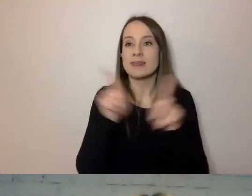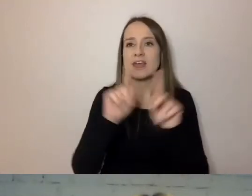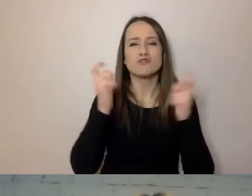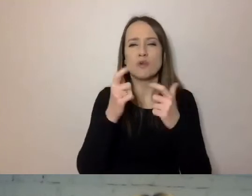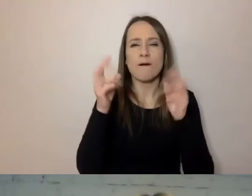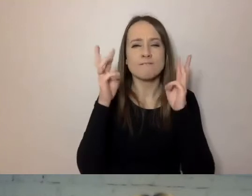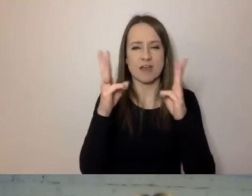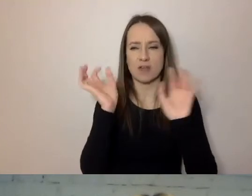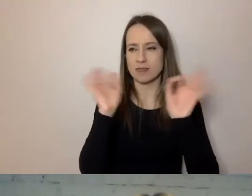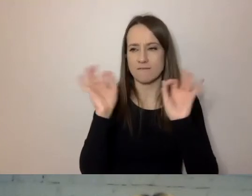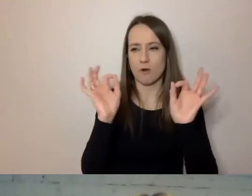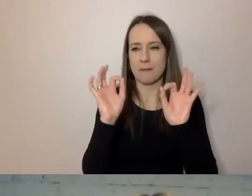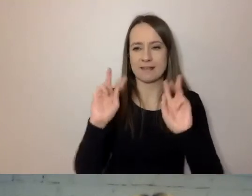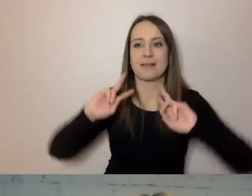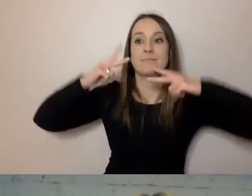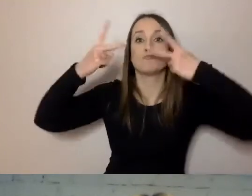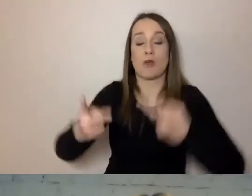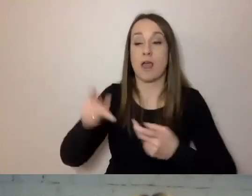To jest podstawowa rzecz.